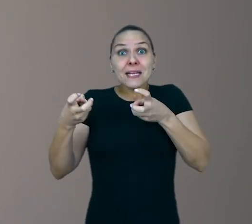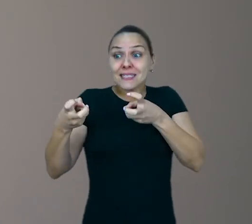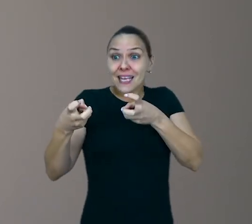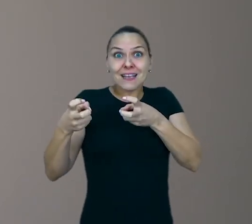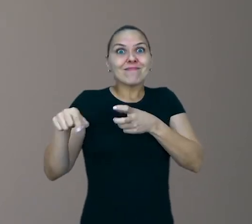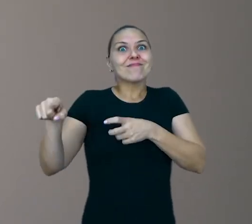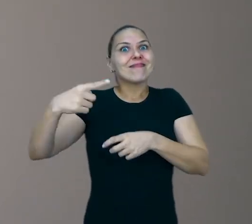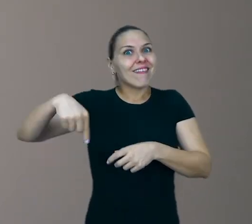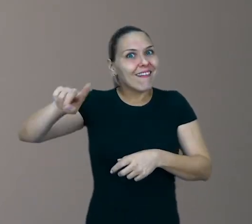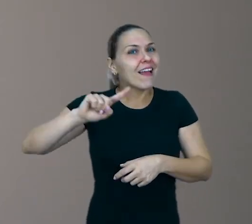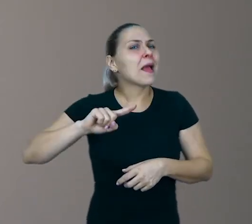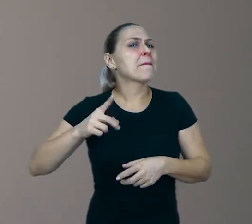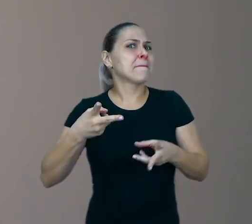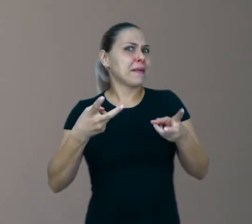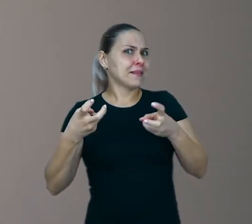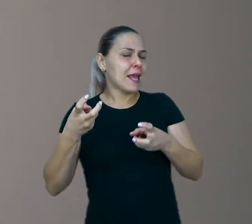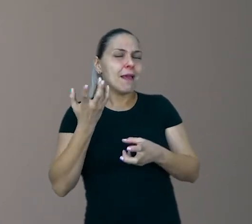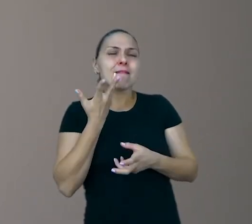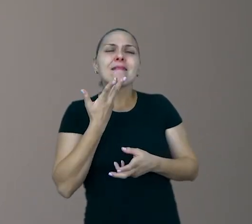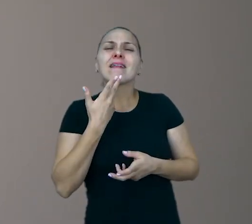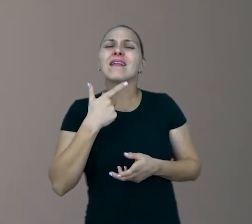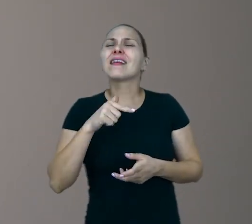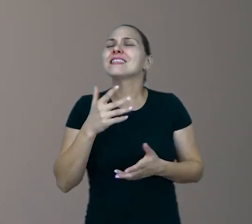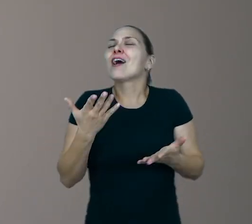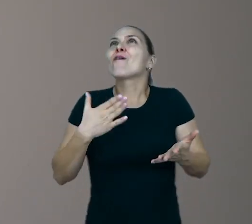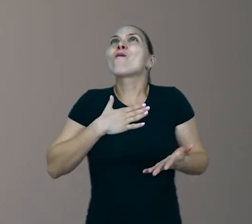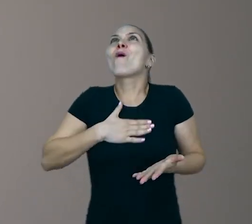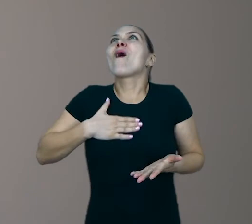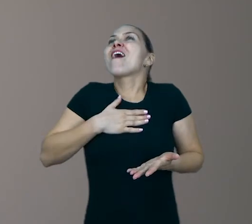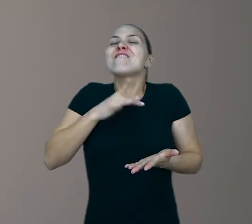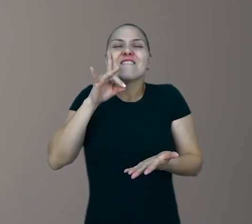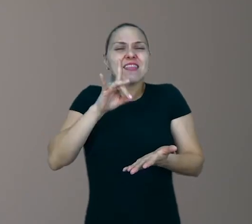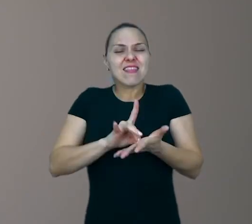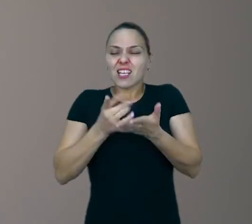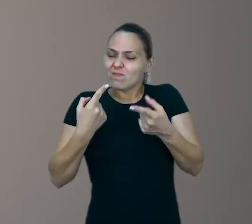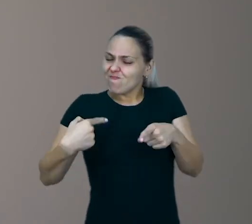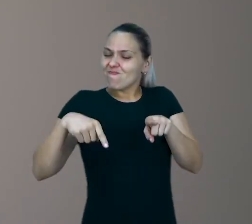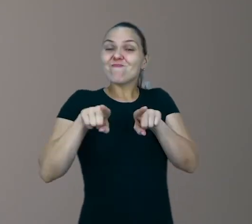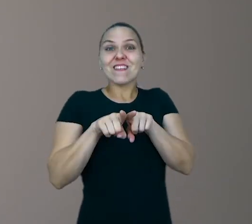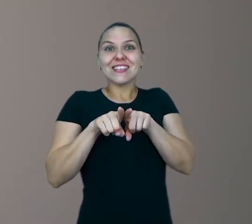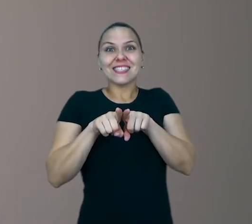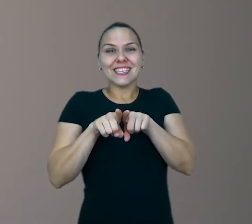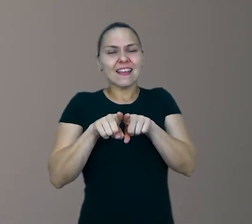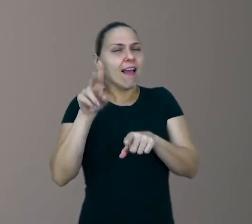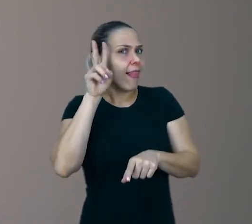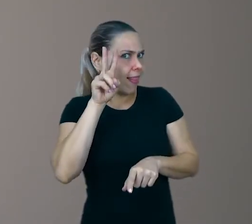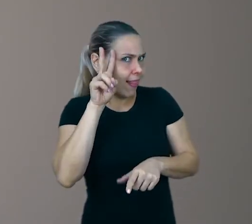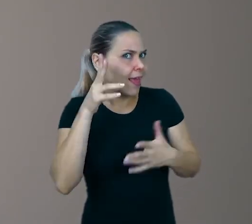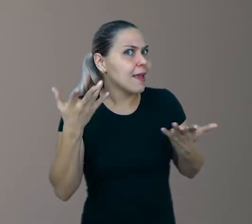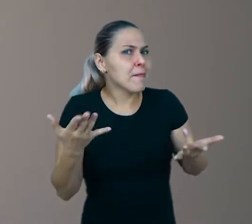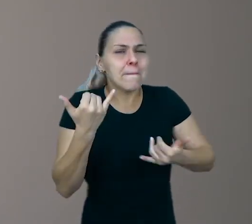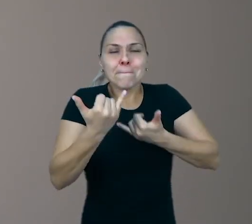As crianças querem verdade, vigor, entrega. Parceria. Se lembre disso. O brincar é uma paixão.